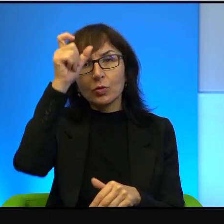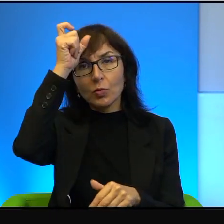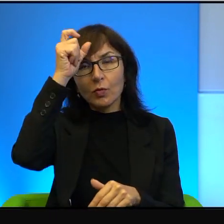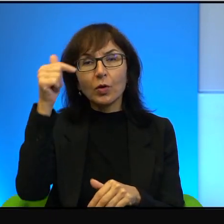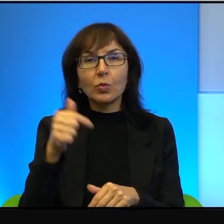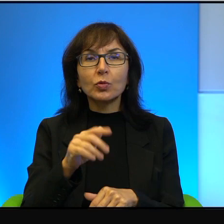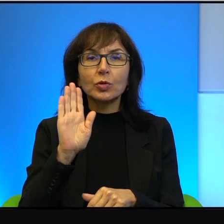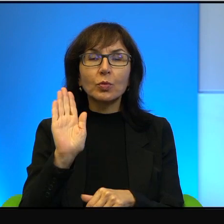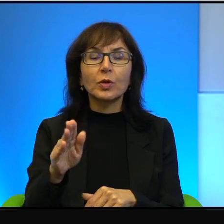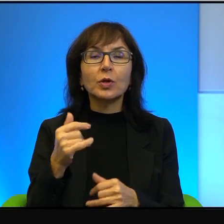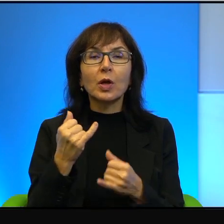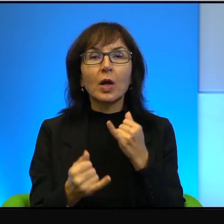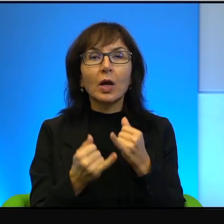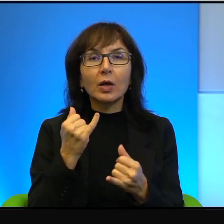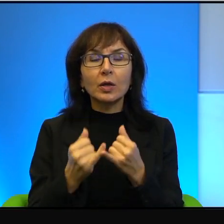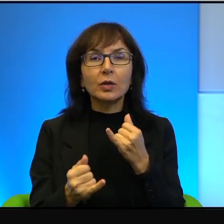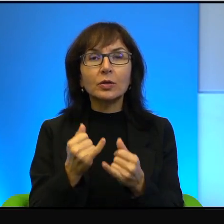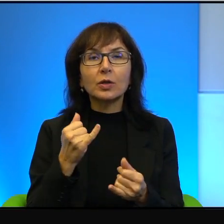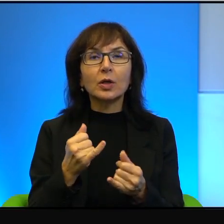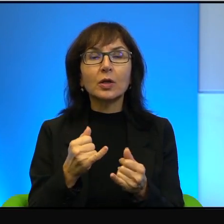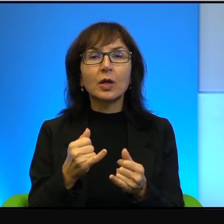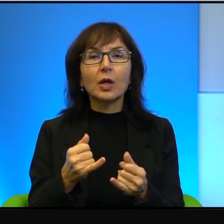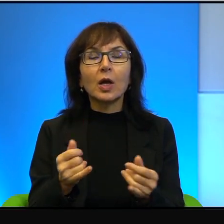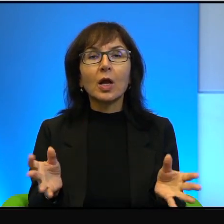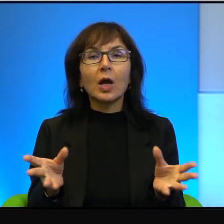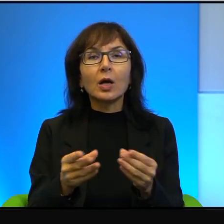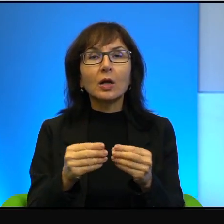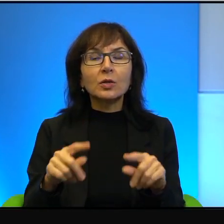a jeżeli idzie z wózkiem, który jest ciągnięty przez osiołka,